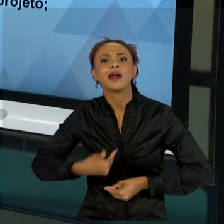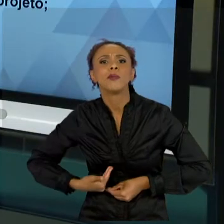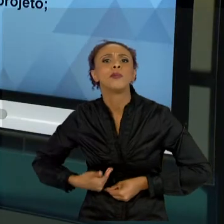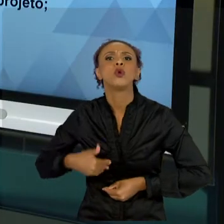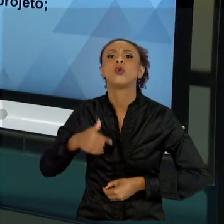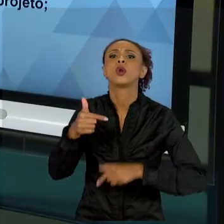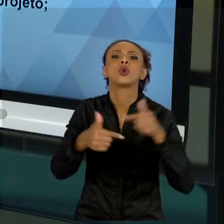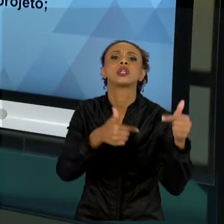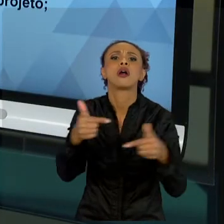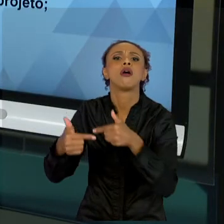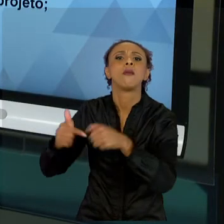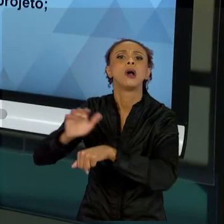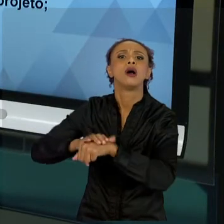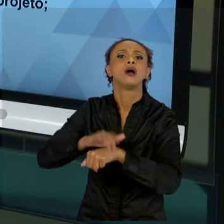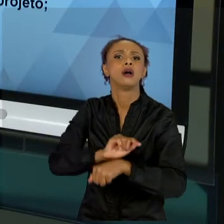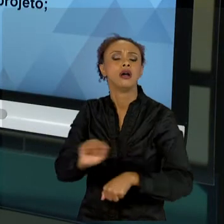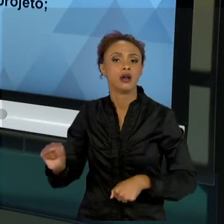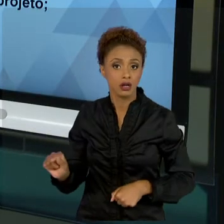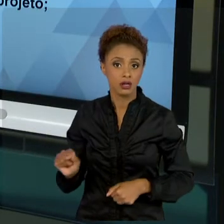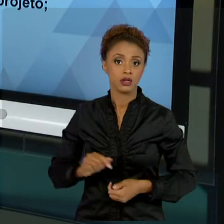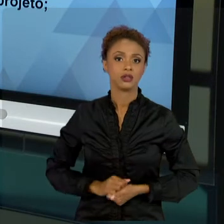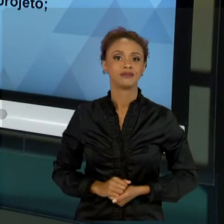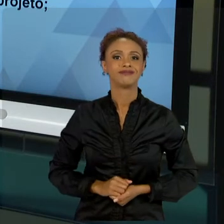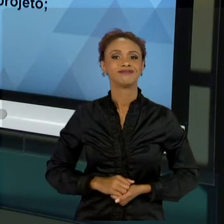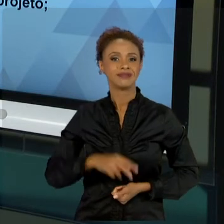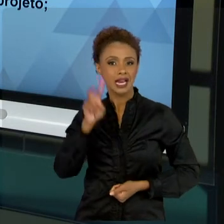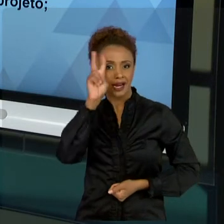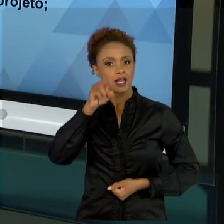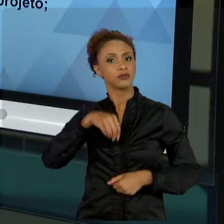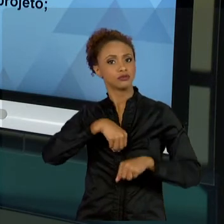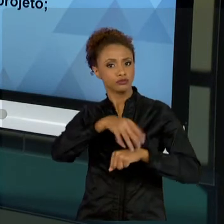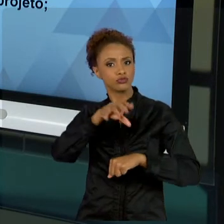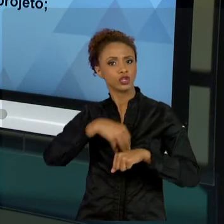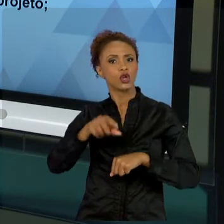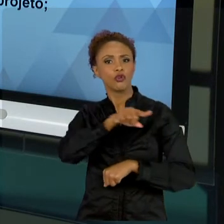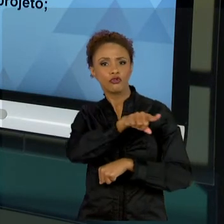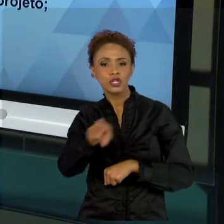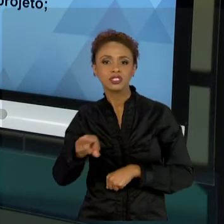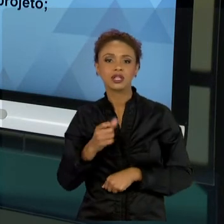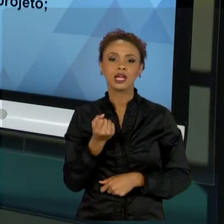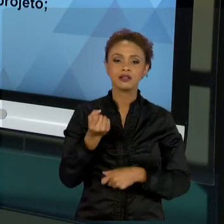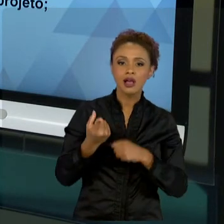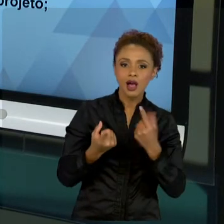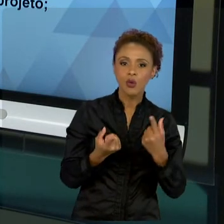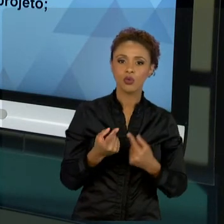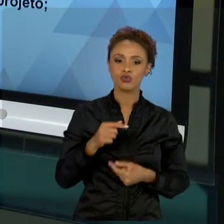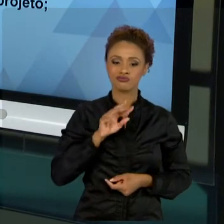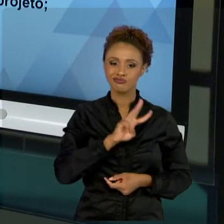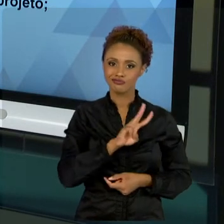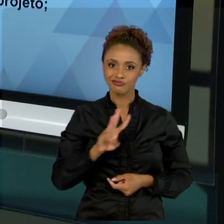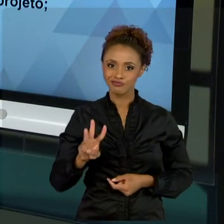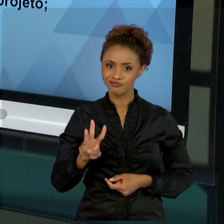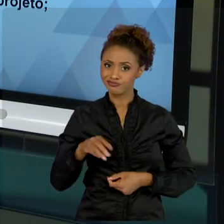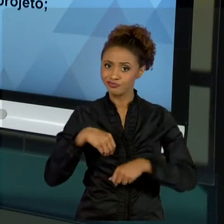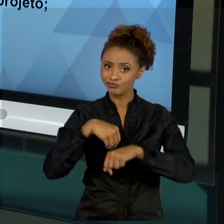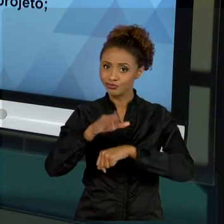ANALISAR ALGUNS LINKS, ALGUMAS SUGESTÕES PARA CONHECER QUE A DIMENSÃO PÚBLICA É DIFERENCIADA,